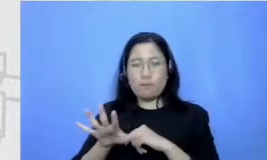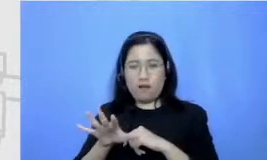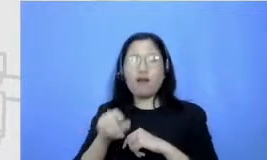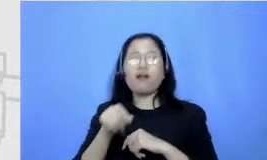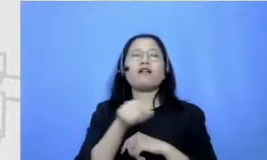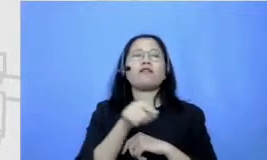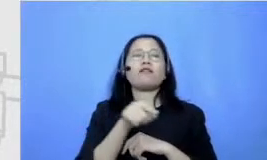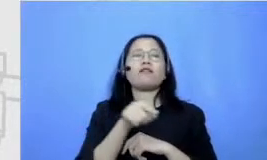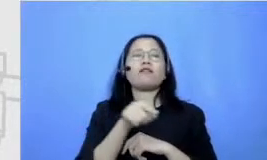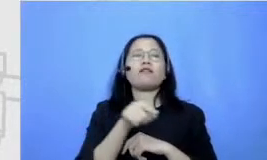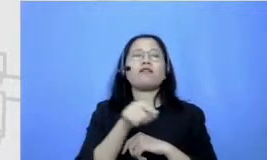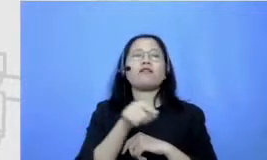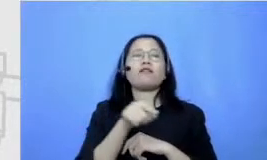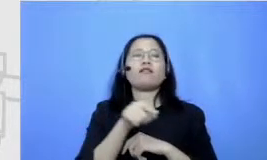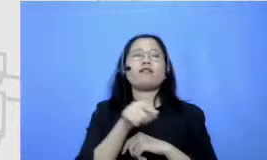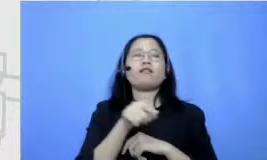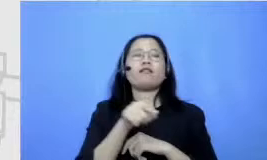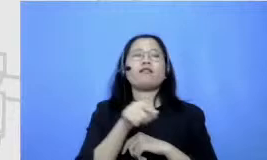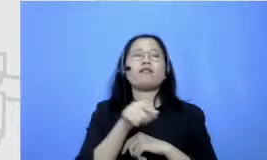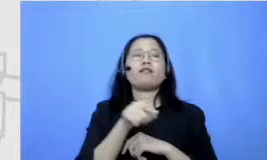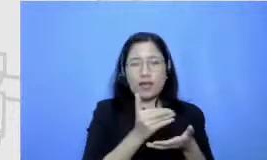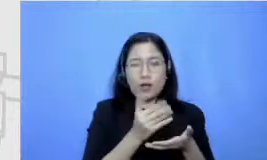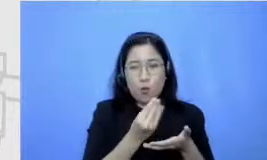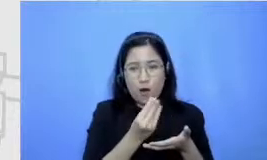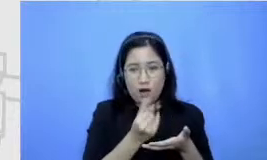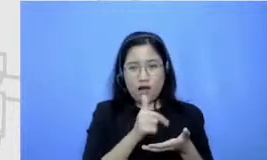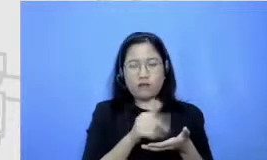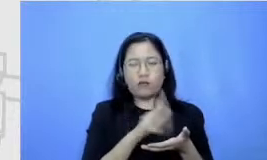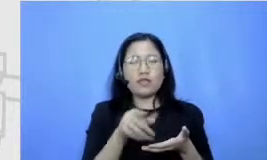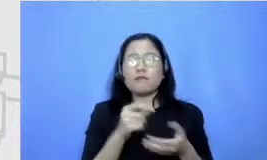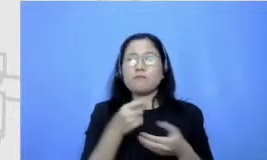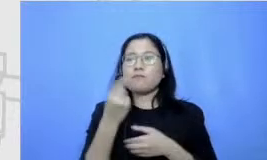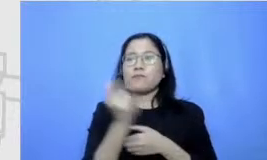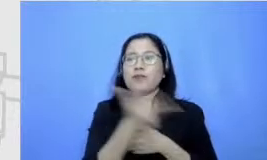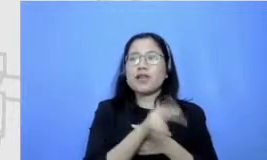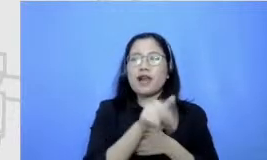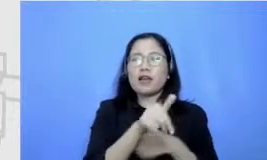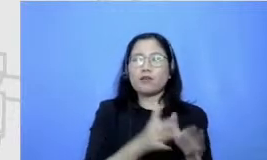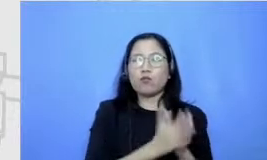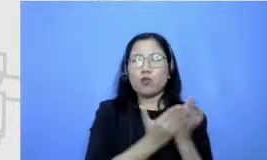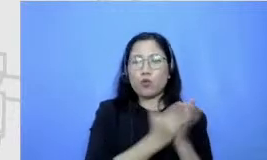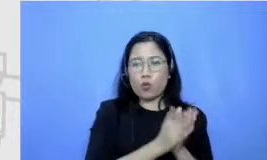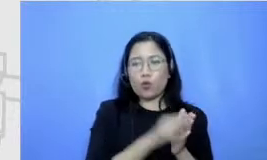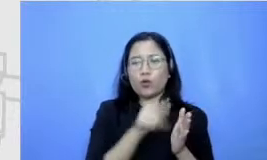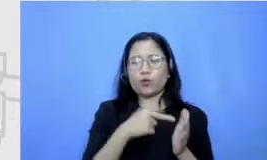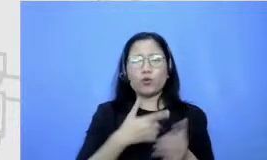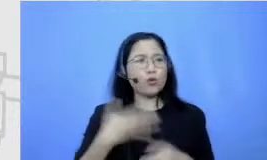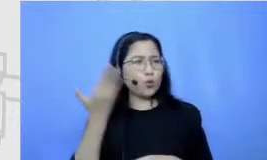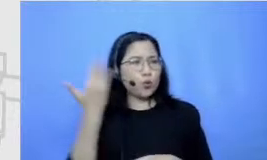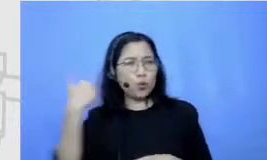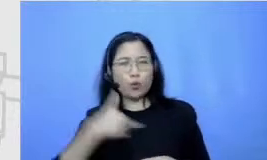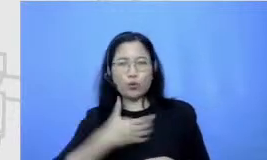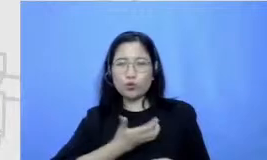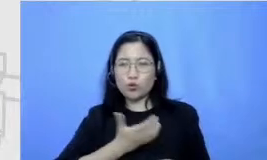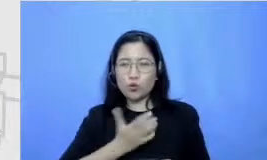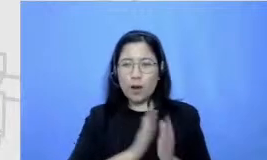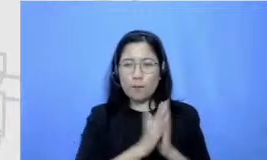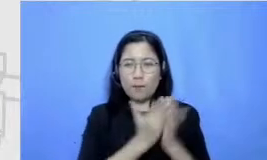memang dulu tuh memang karena hobi baca itu nama kegemarannya ketenangannya itu jadi apa ya bukan